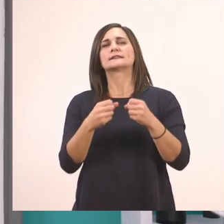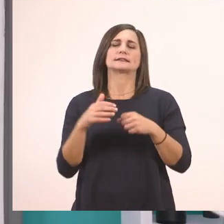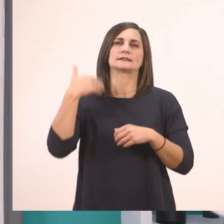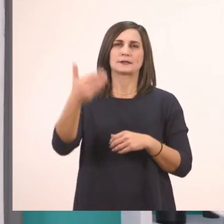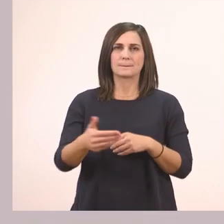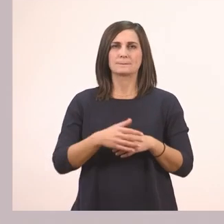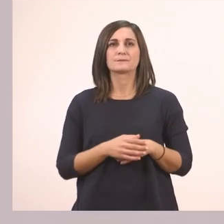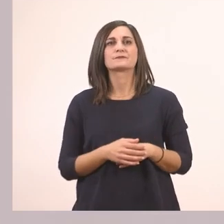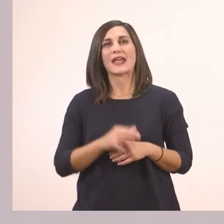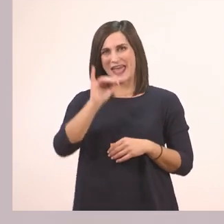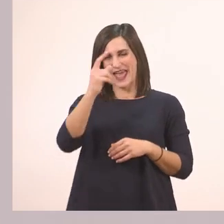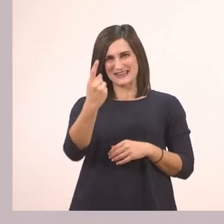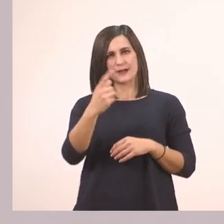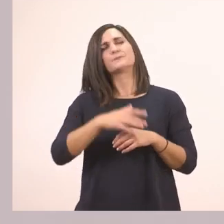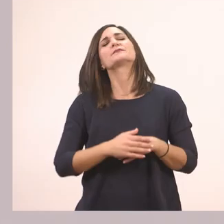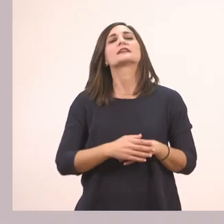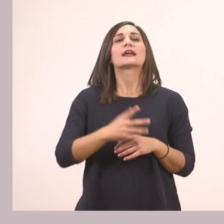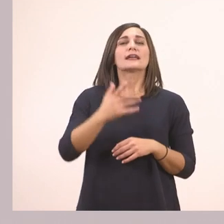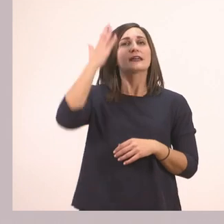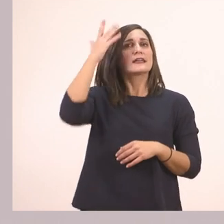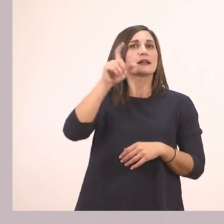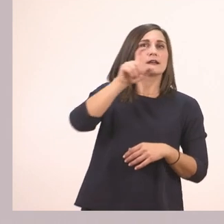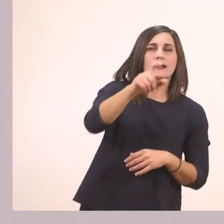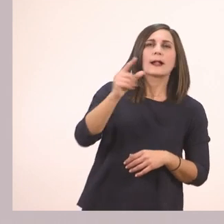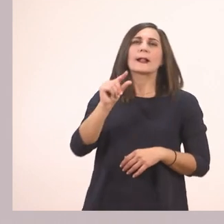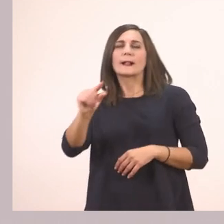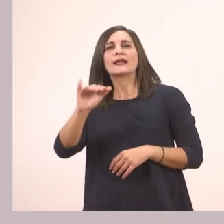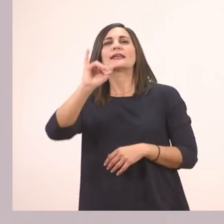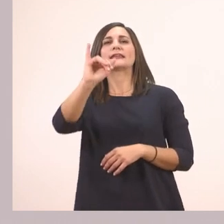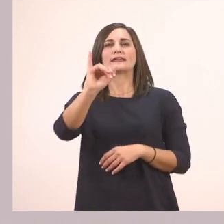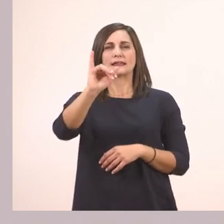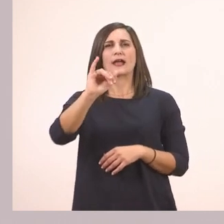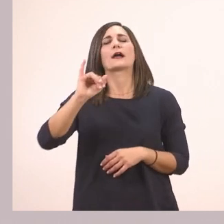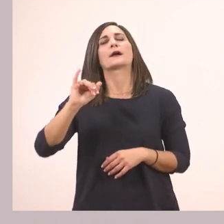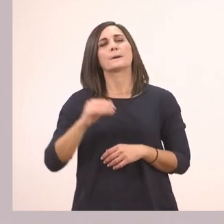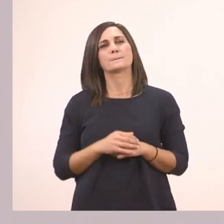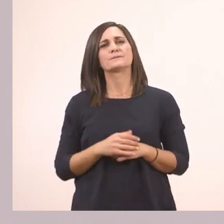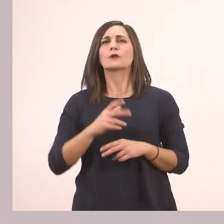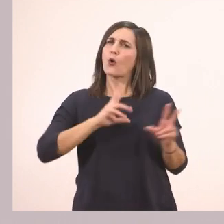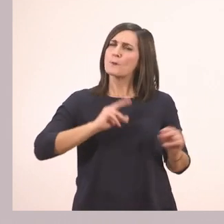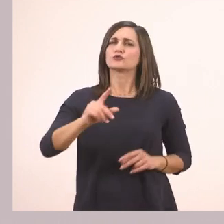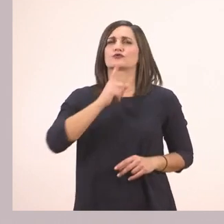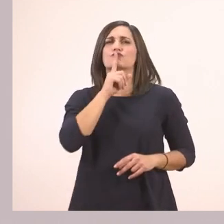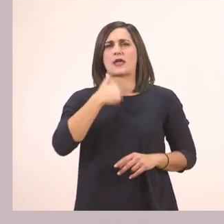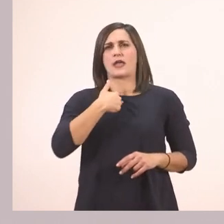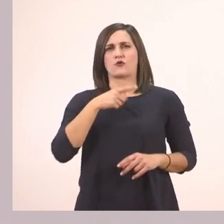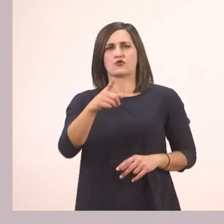Γράψε Ι κεφαλαίο και ι μικρό όπως εγώ. Όμως εδώ δεν έχουμε πολύ χρόνο να το κάνουμε τώρα,